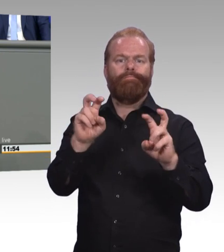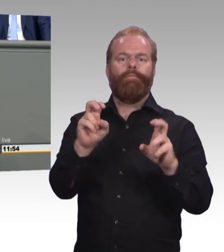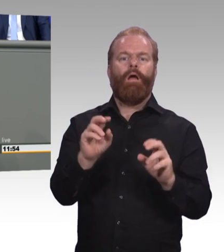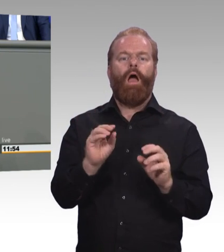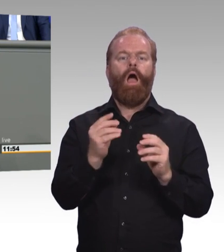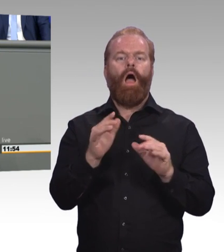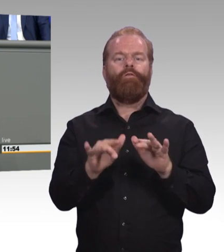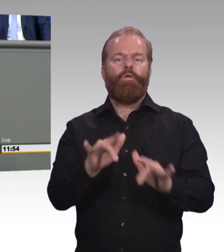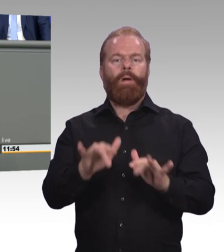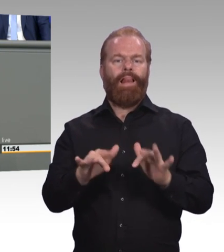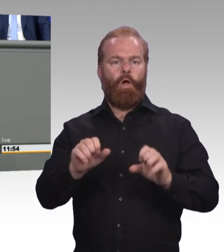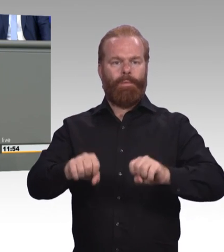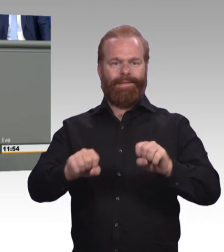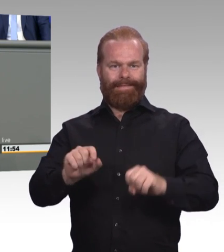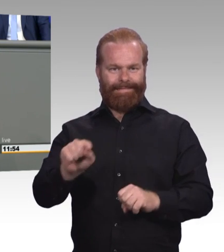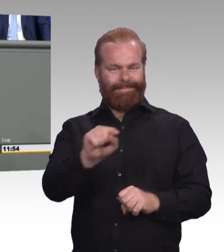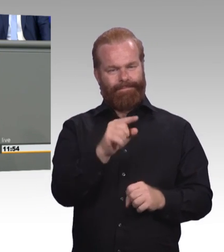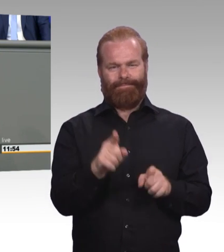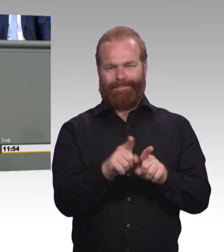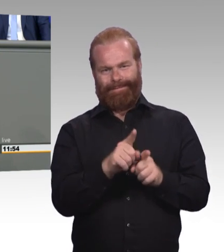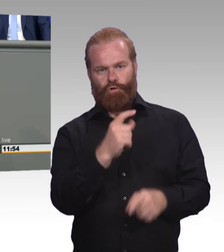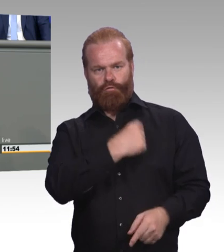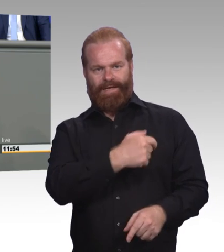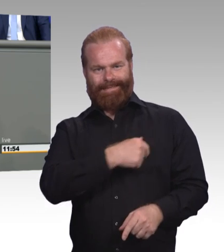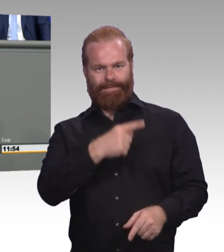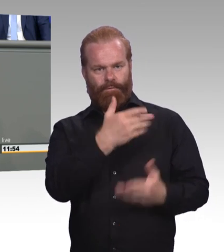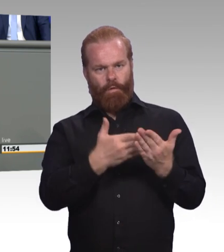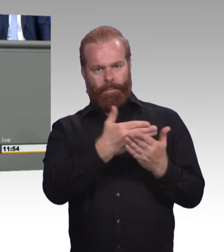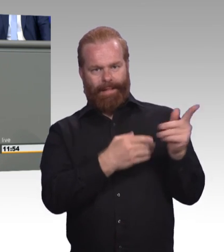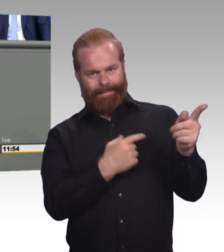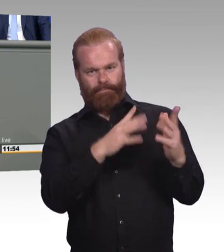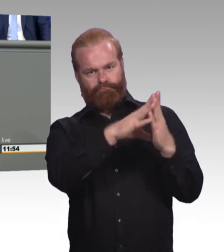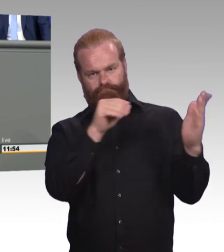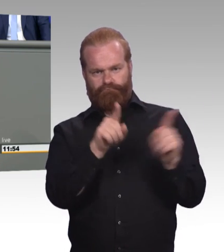und einer Öffnung der bisher rein akademischen Begabtenförderungswerke. Wir wollen kein Einheitsschema für alle,